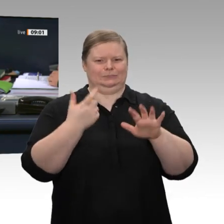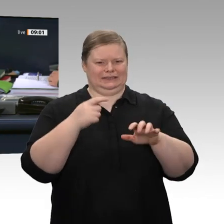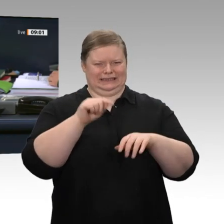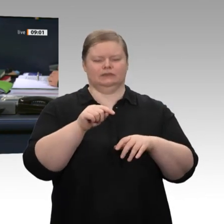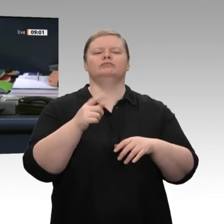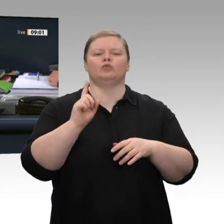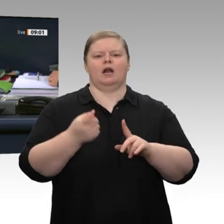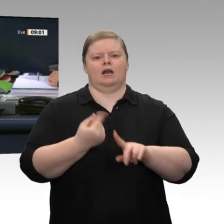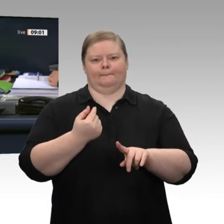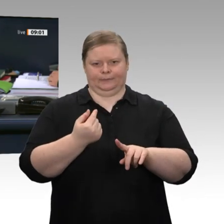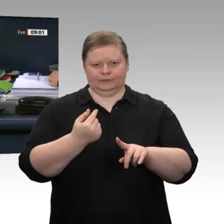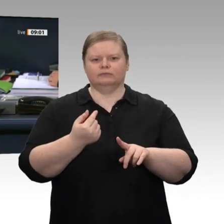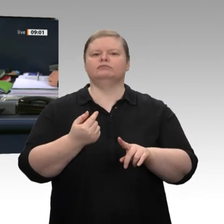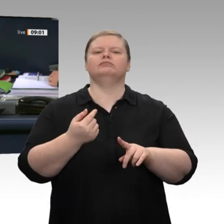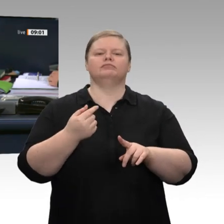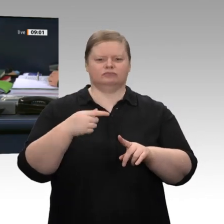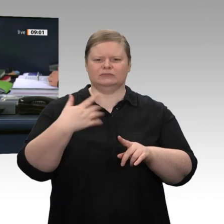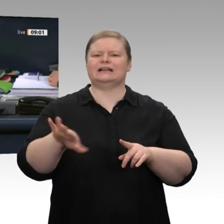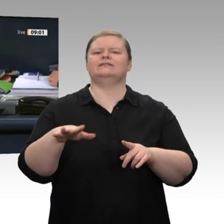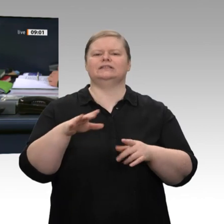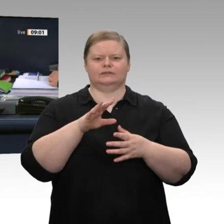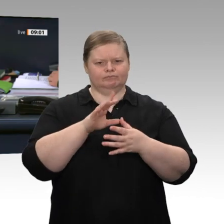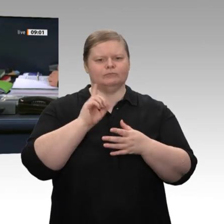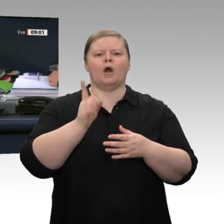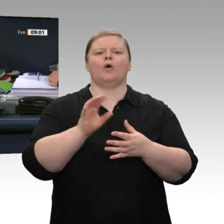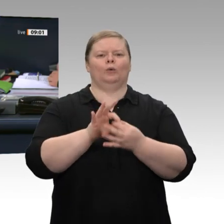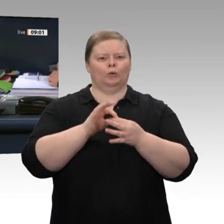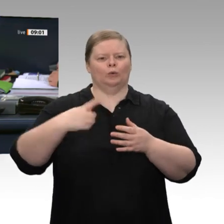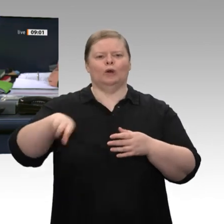Tagesordnungspunkt 9 abgesetzt und stattdessen der Antrag auf der Drucksache 19/16862 mit